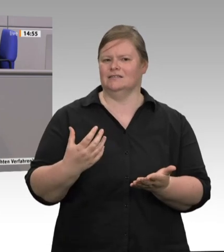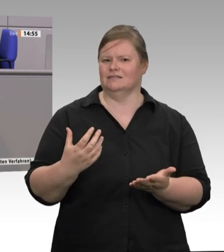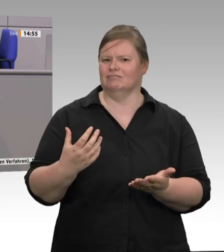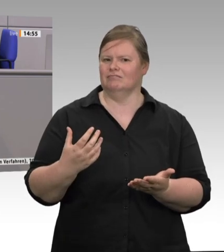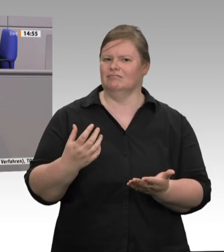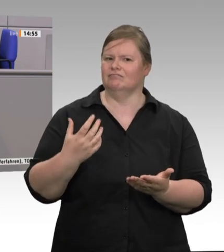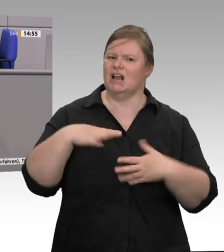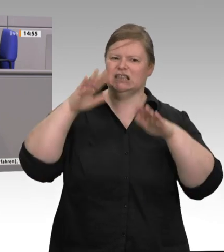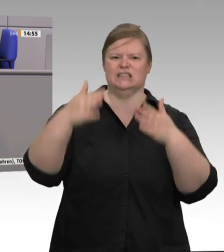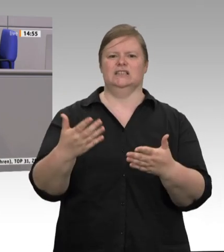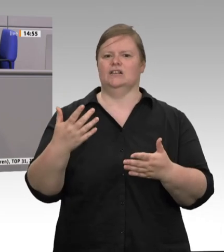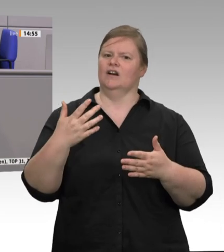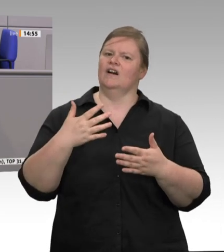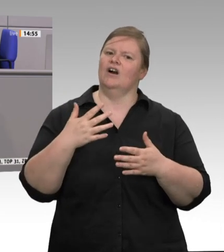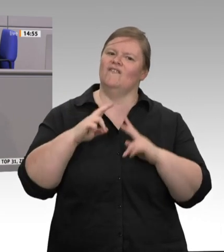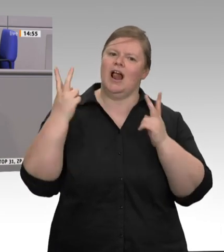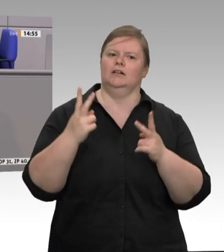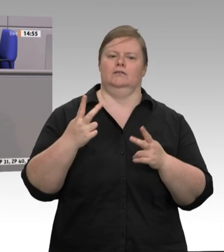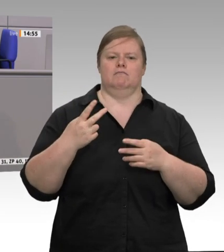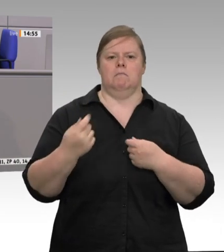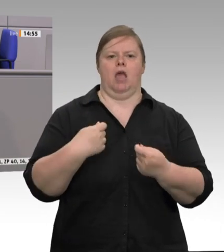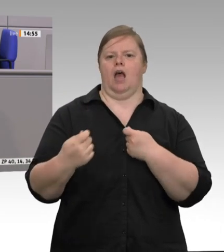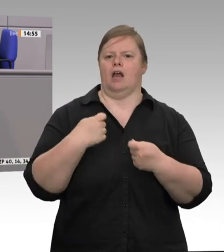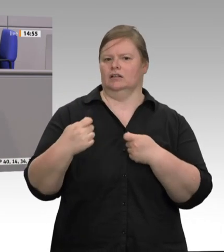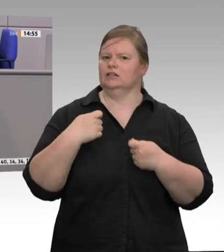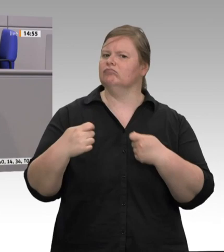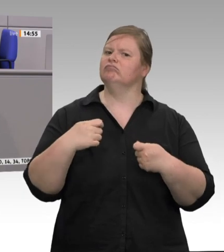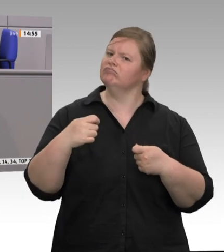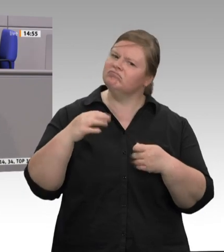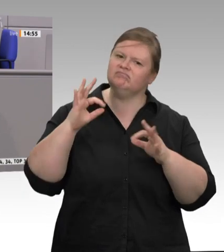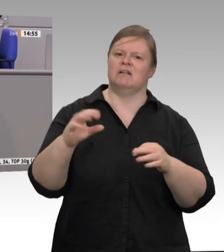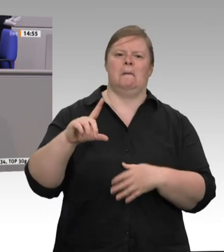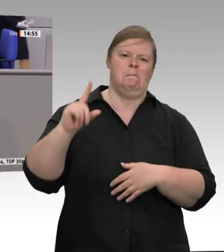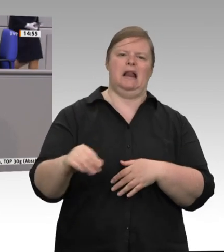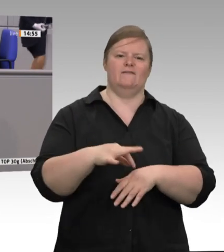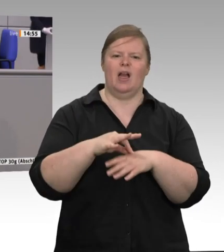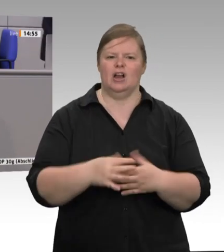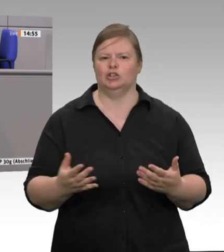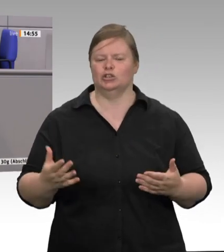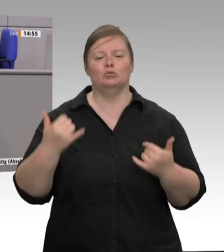Zwei Drittel, meine Damen und Herren, des Schweinefleisches werden über Sonderangebote